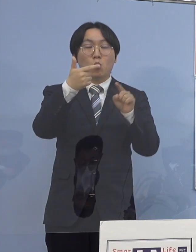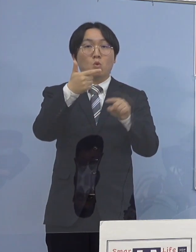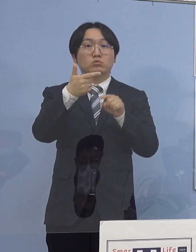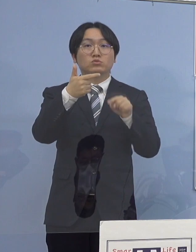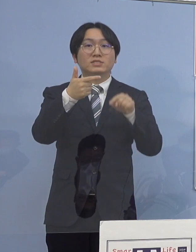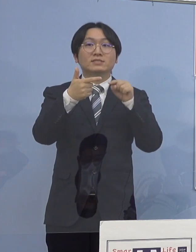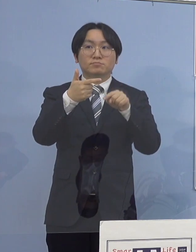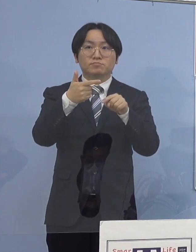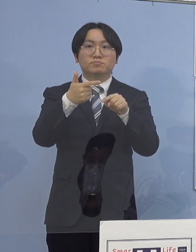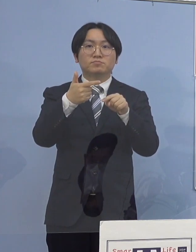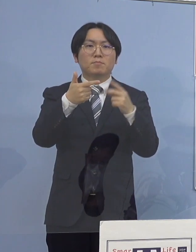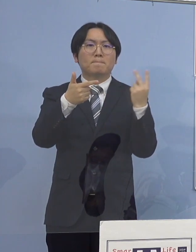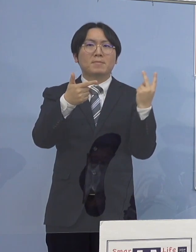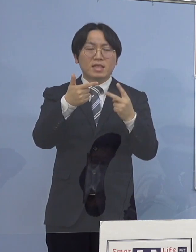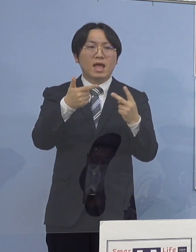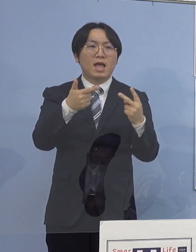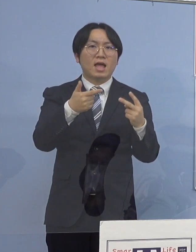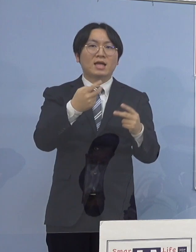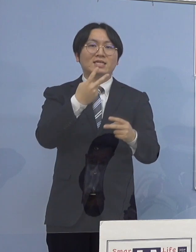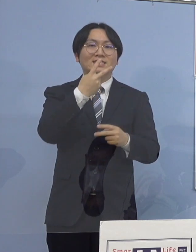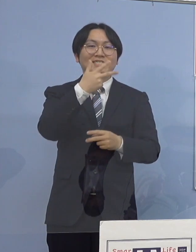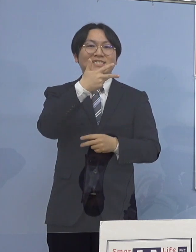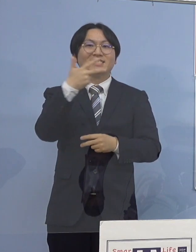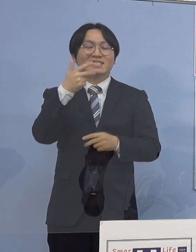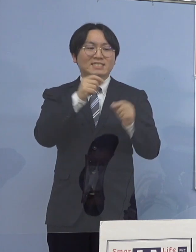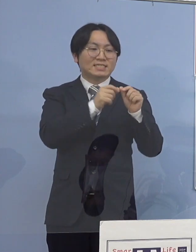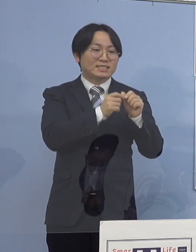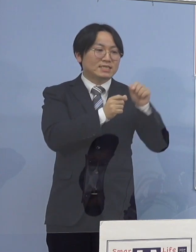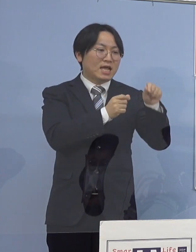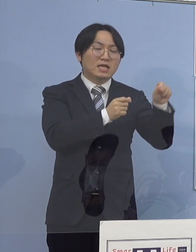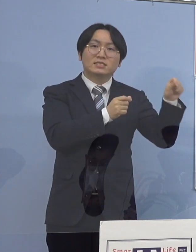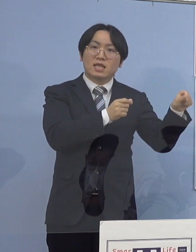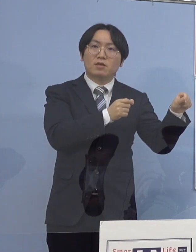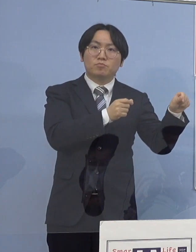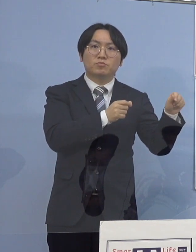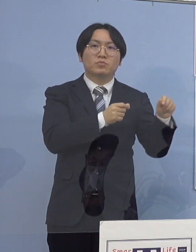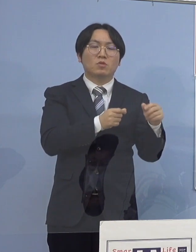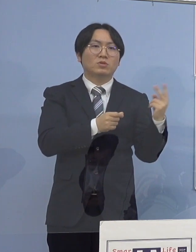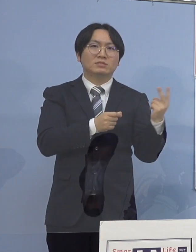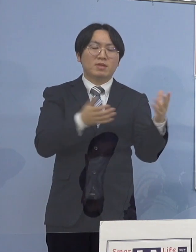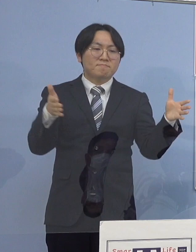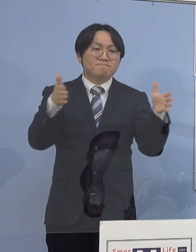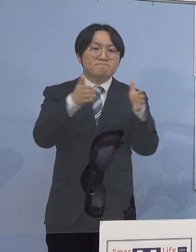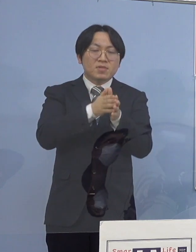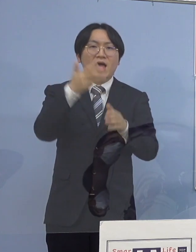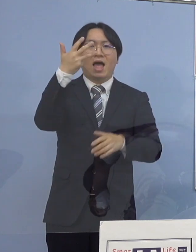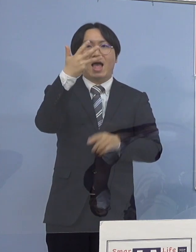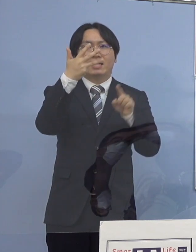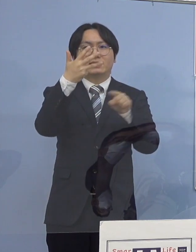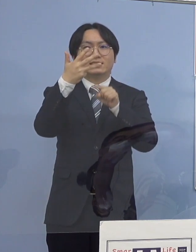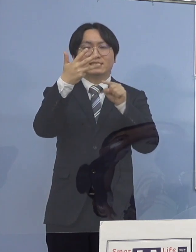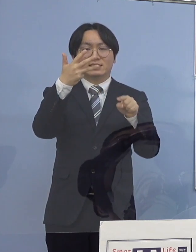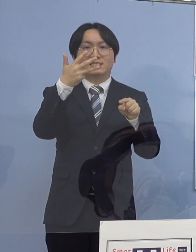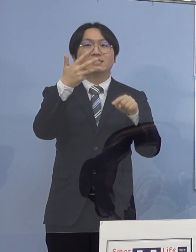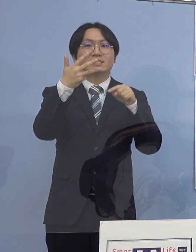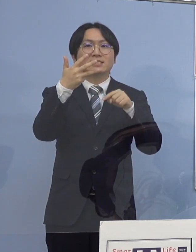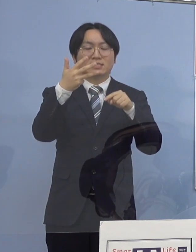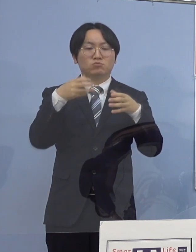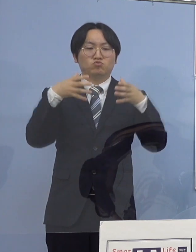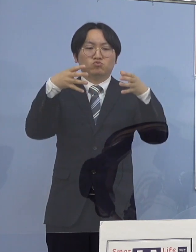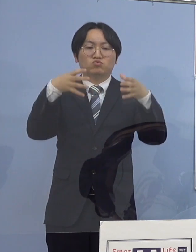二次感染の2名を加え合計8名の 関連クラスターとして認定させていただきます